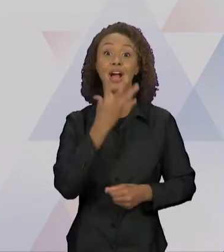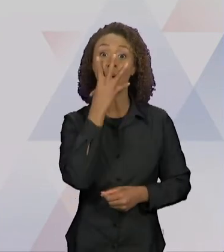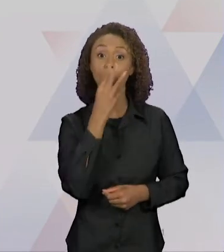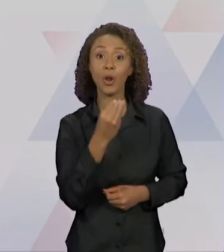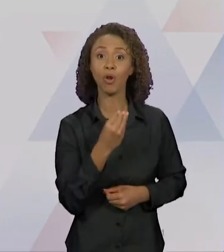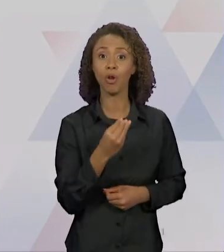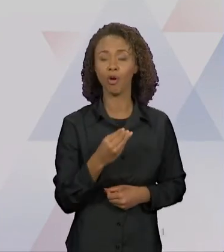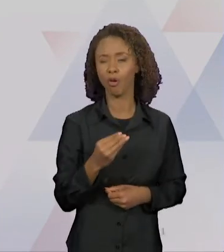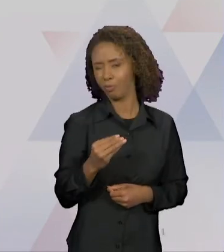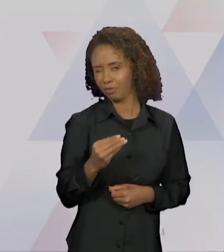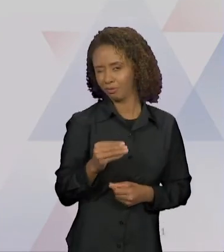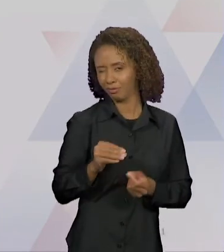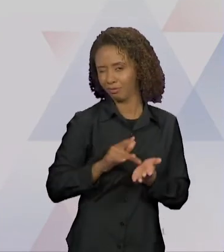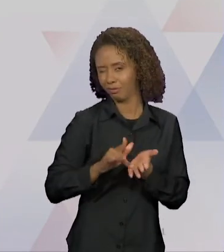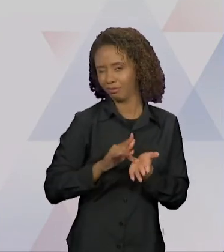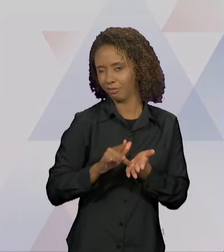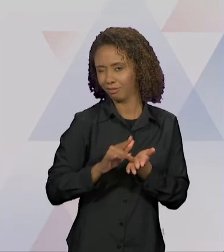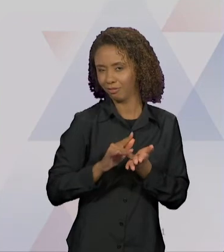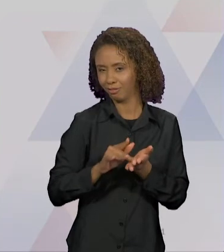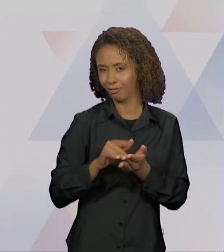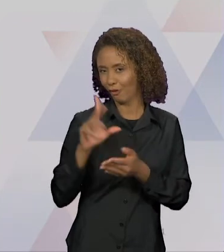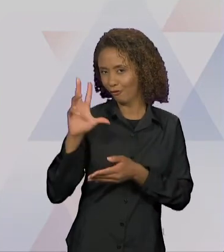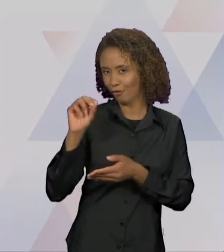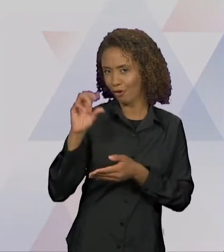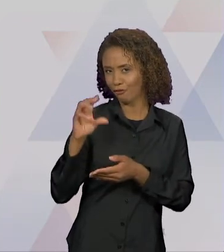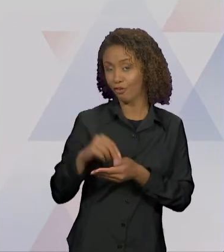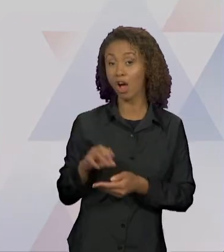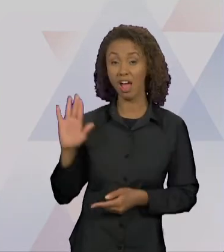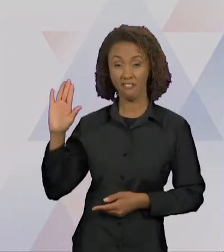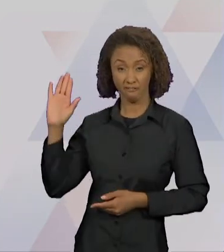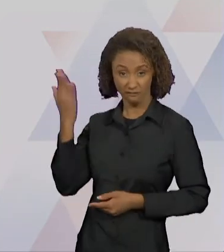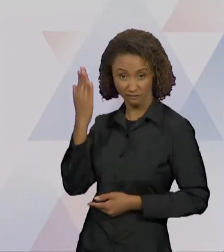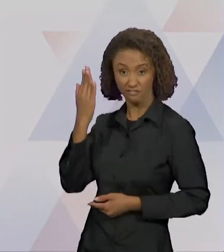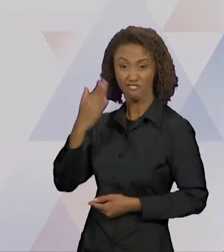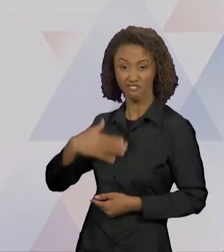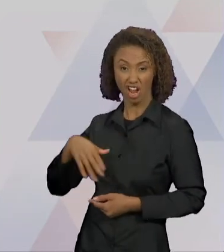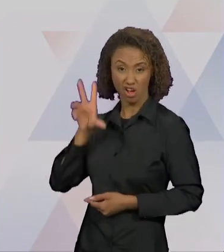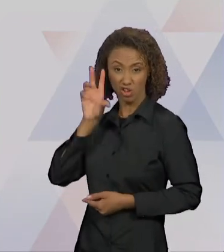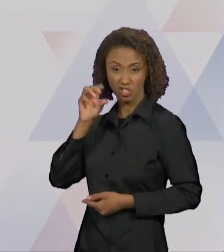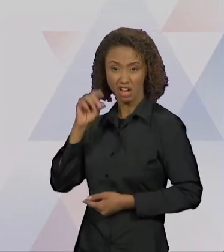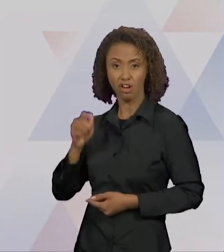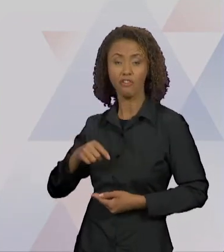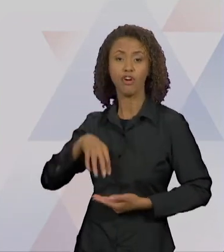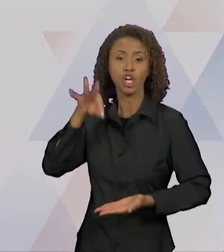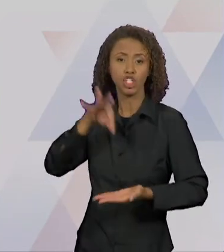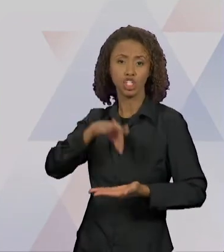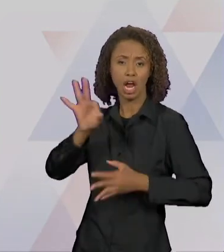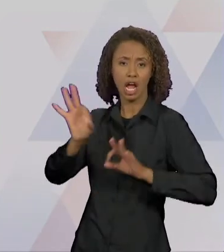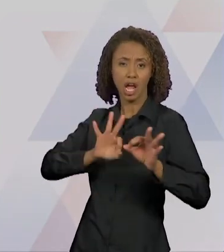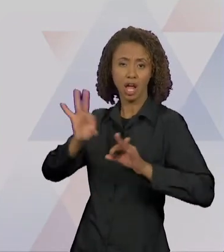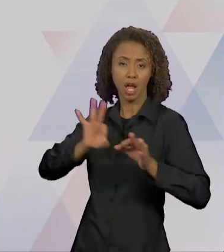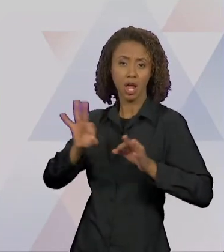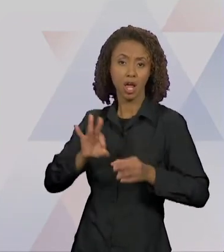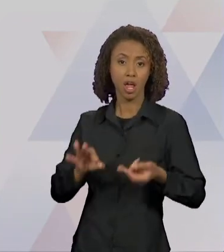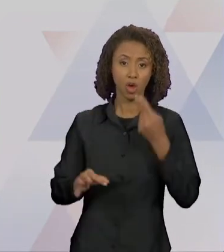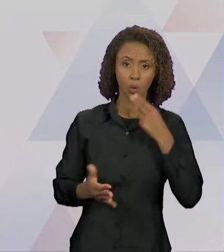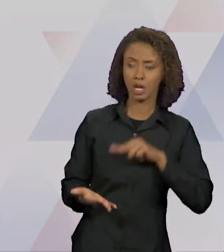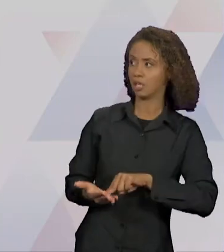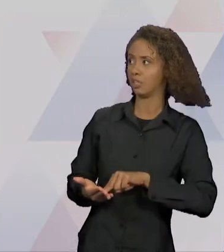FEZ UM CHÁ, LEU A CARTA E FICOU UMA FERA. O CARTEIRO AO INVÉS DE TOMAR, PREFERIU SAIR DALI